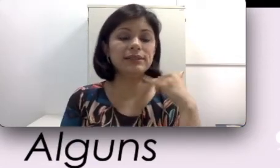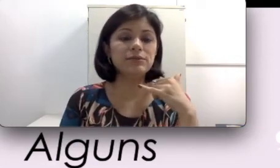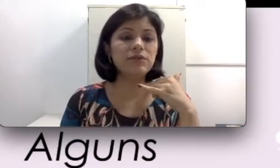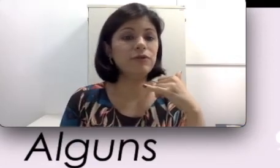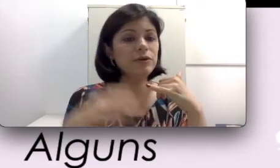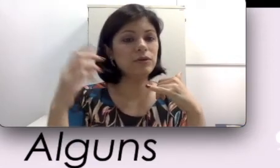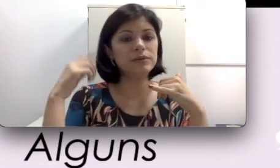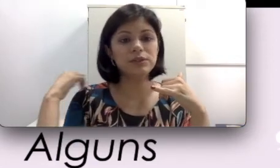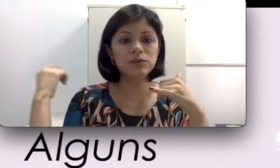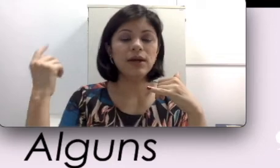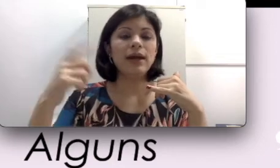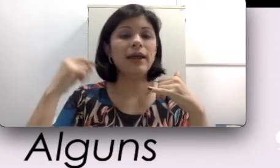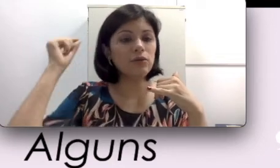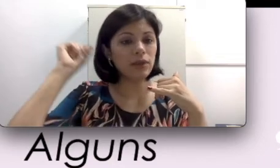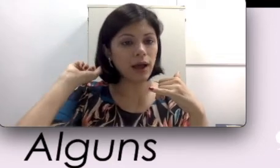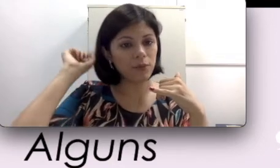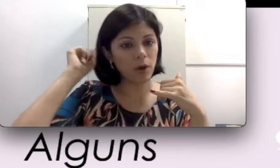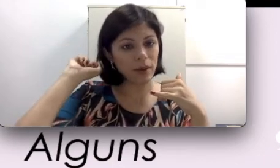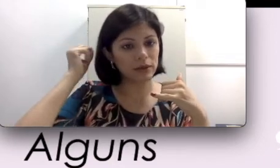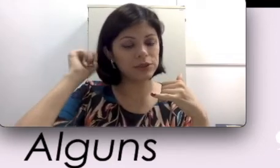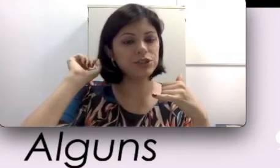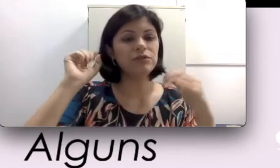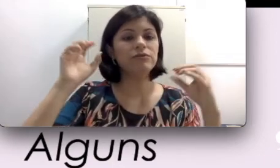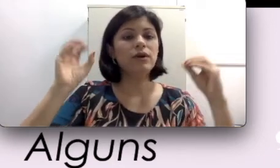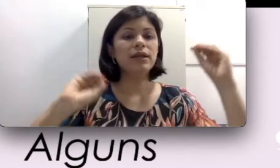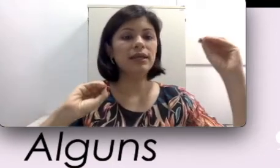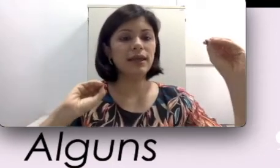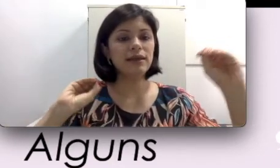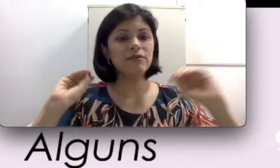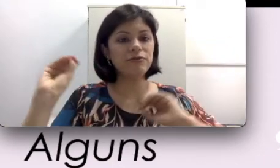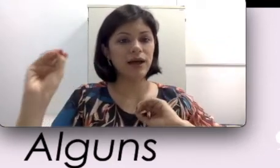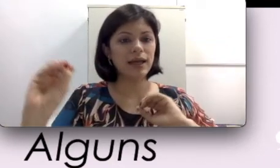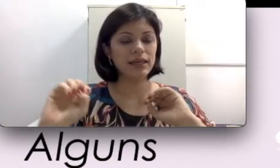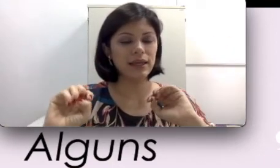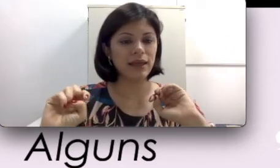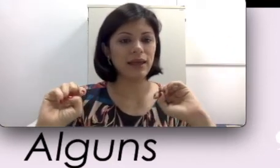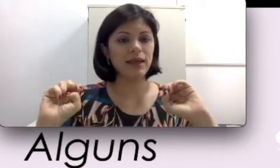telefônica eu consigo regular o meu aparelho auditivo e vai ficar limpo esse ruído externo